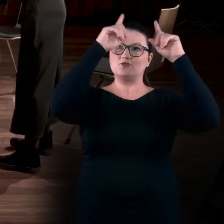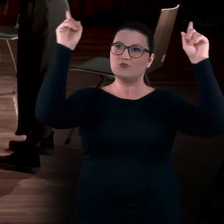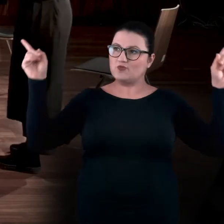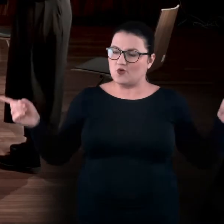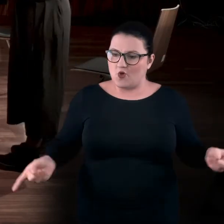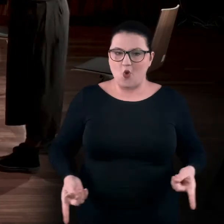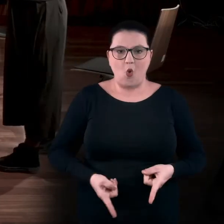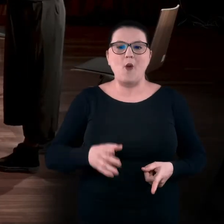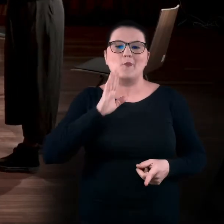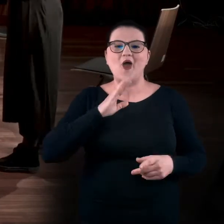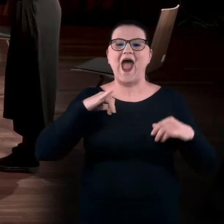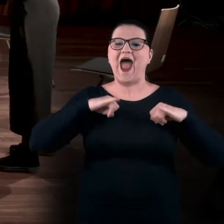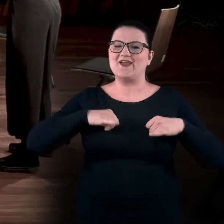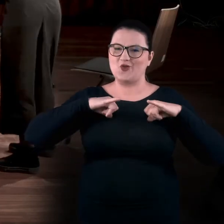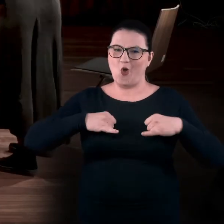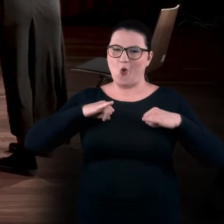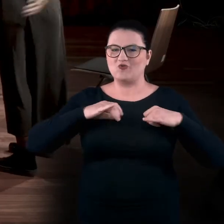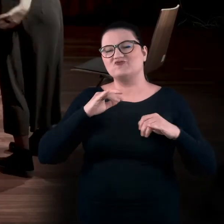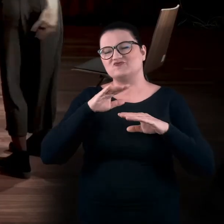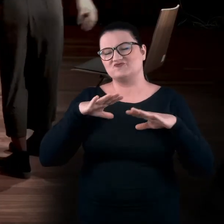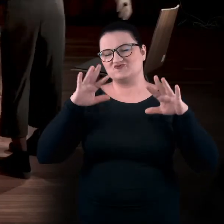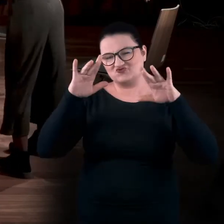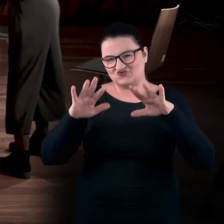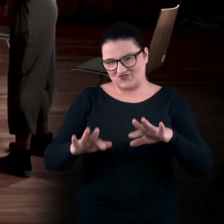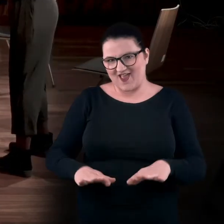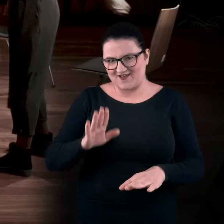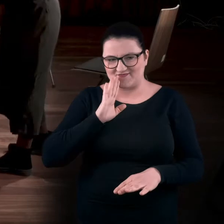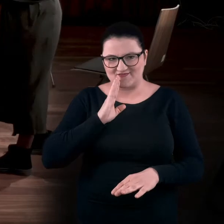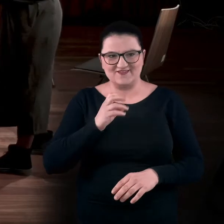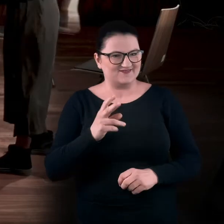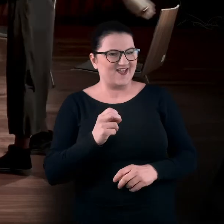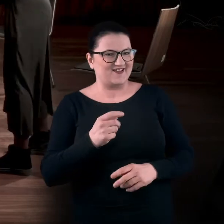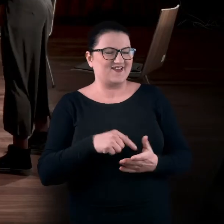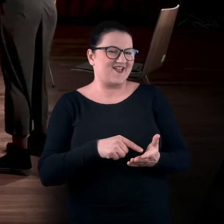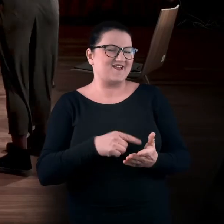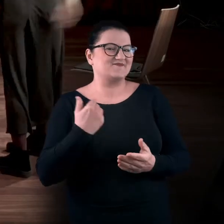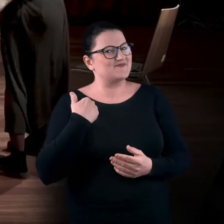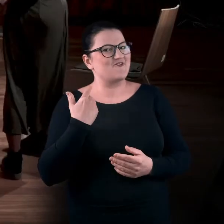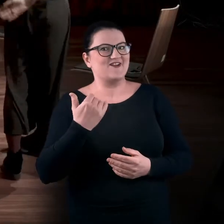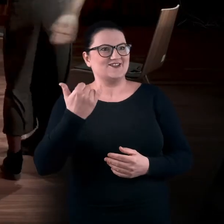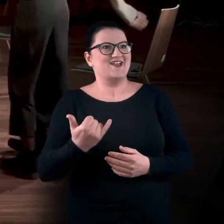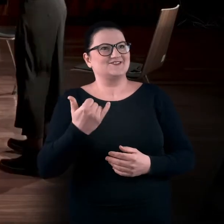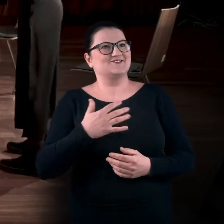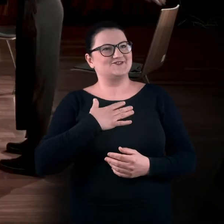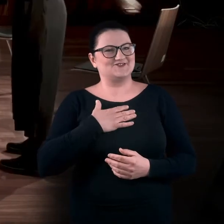Zrobić takiego aniołka, jak jest w śniegu. Albo jak dziecko, jak się nudzi. Albo jak dziecko, tak.